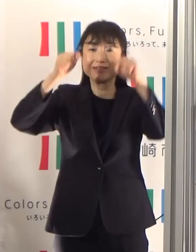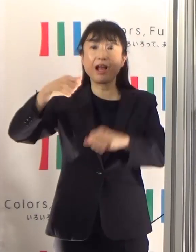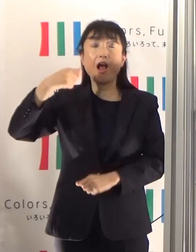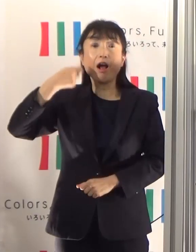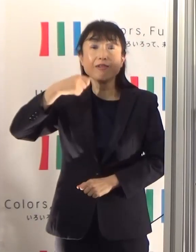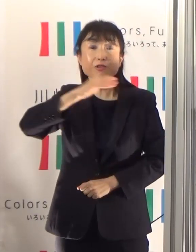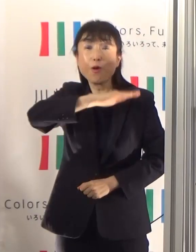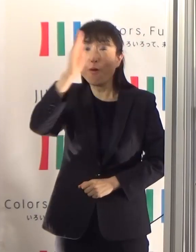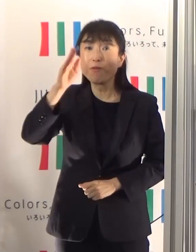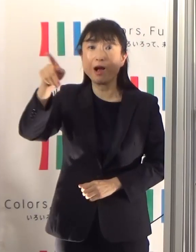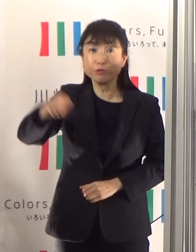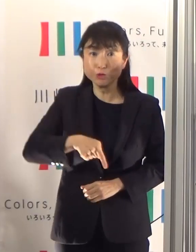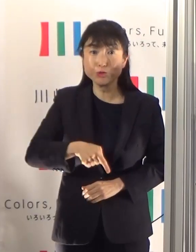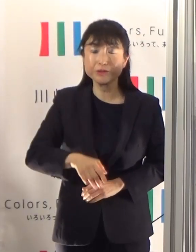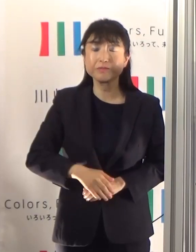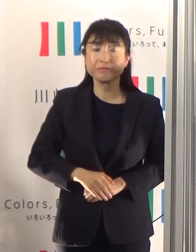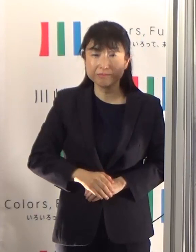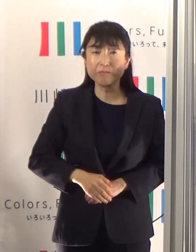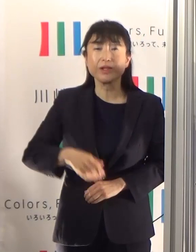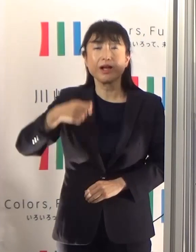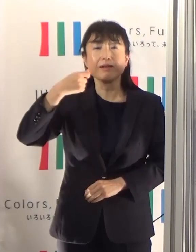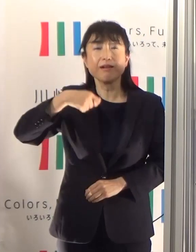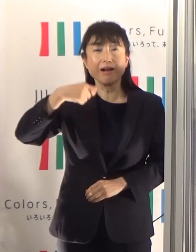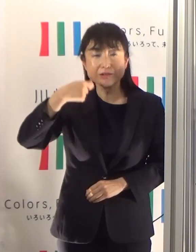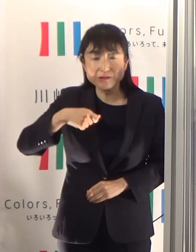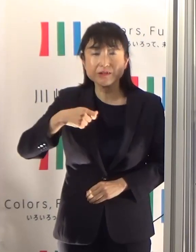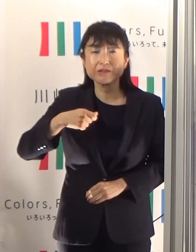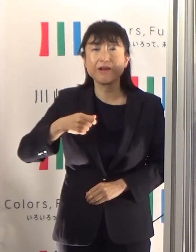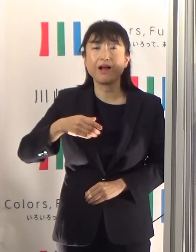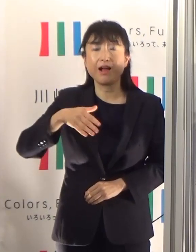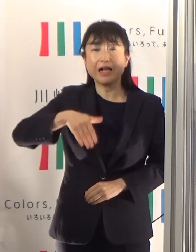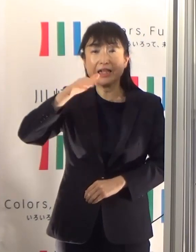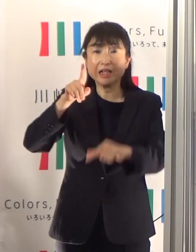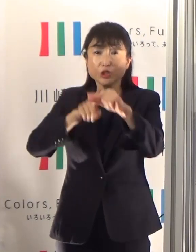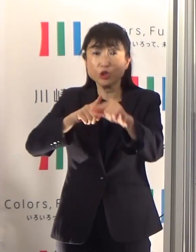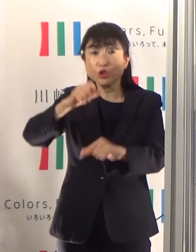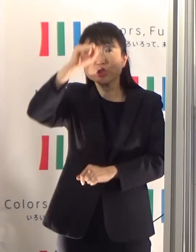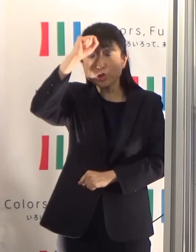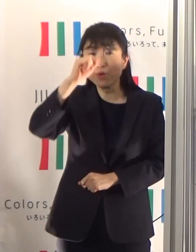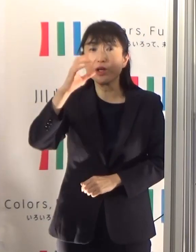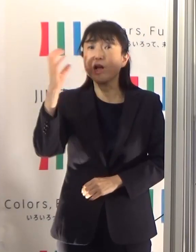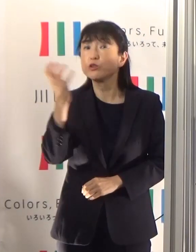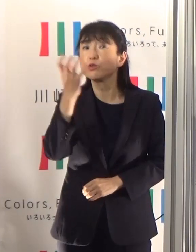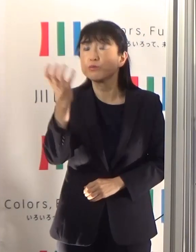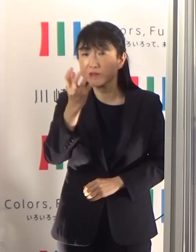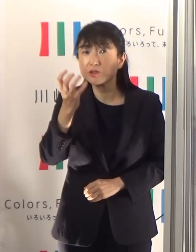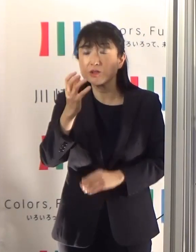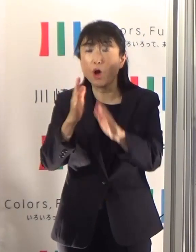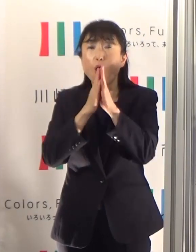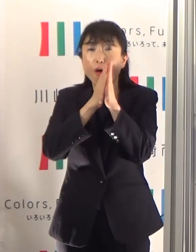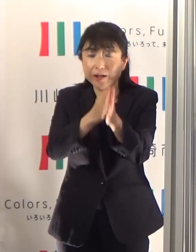夏場は熱中症等により、救急要請件数が年間で最も多い時期になります